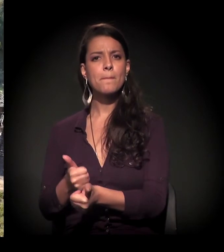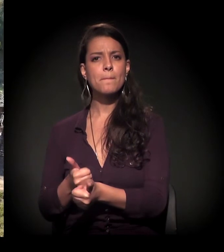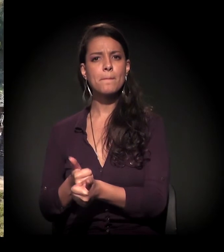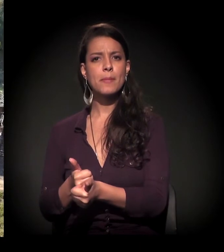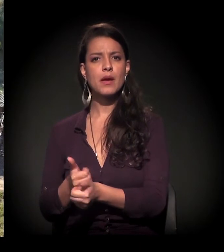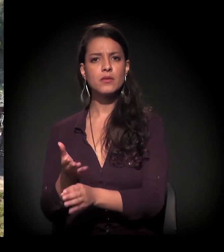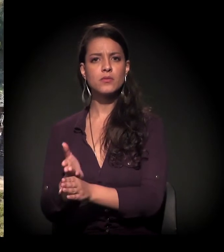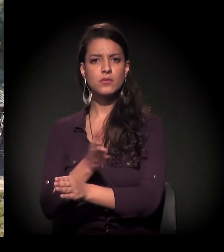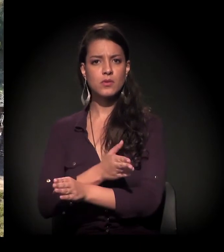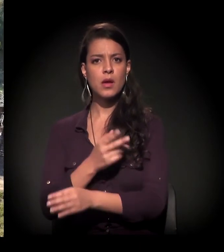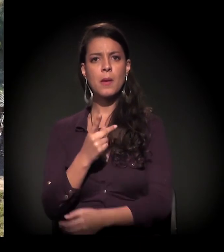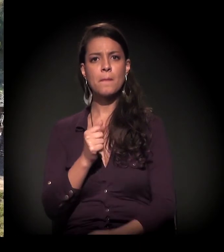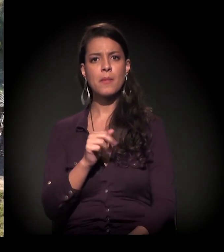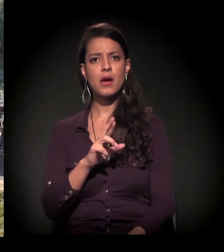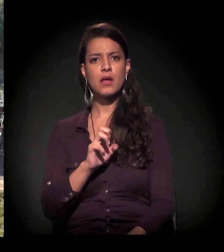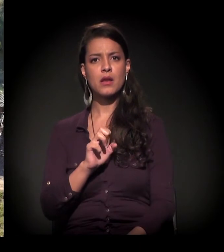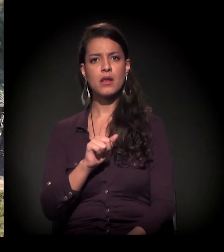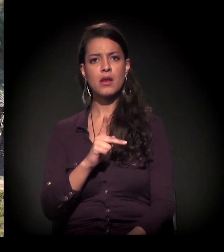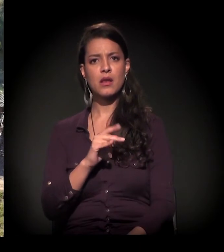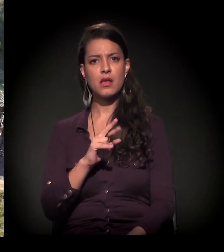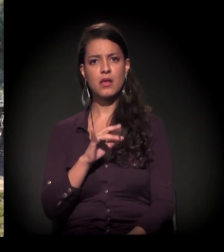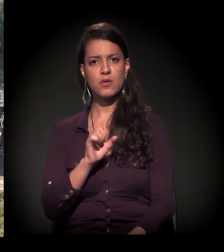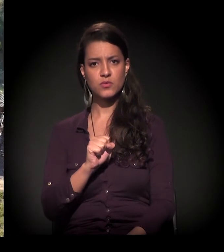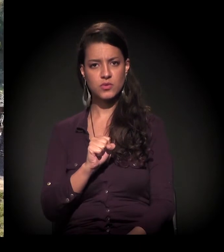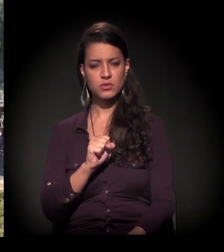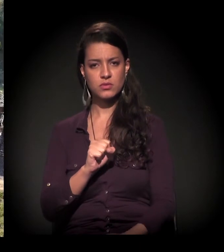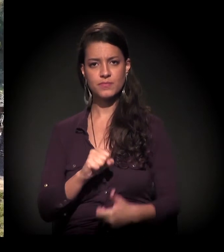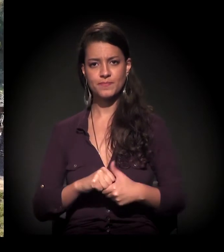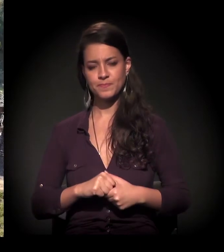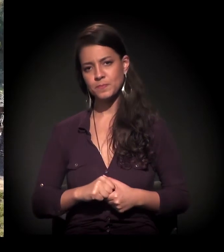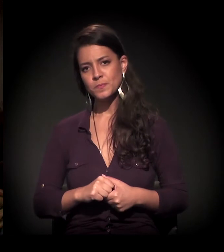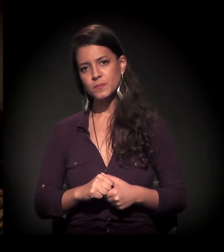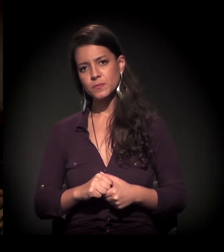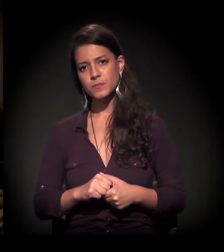ao lado do distrito de Parelheiros, extremo Sul da cidade de São Paulo.